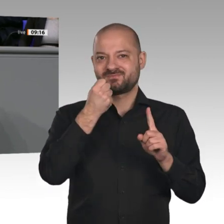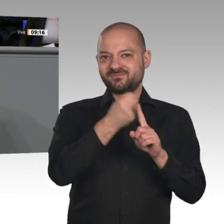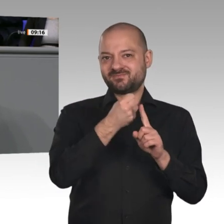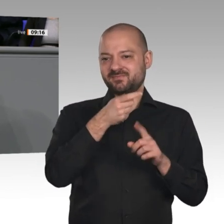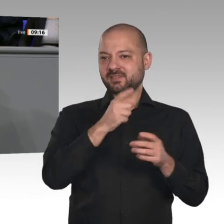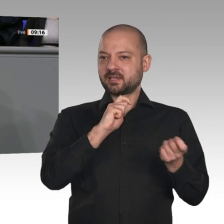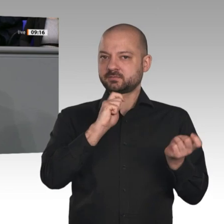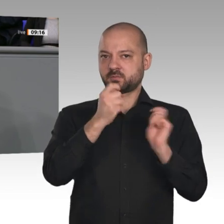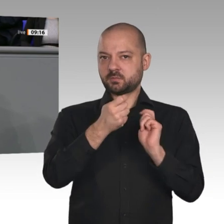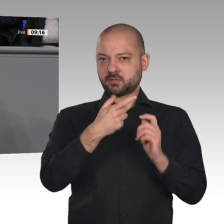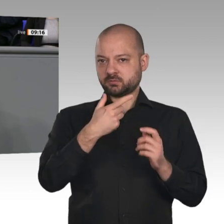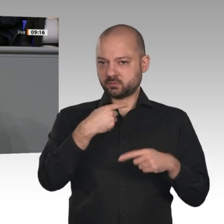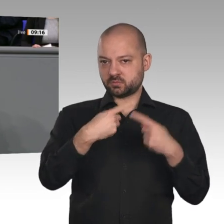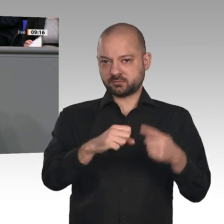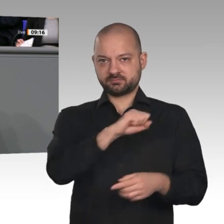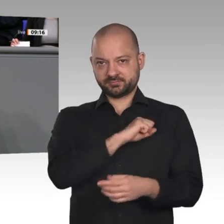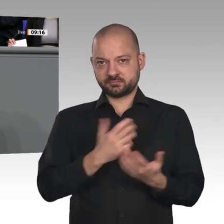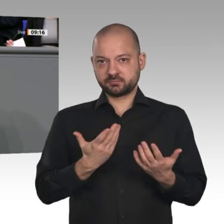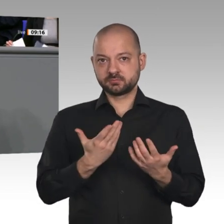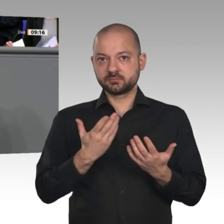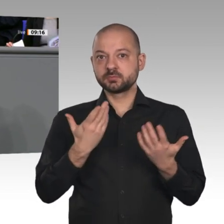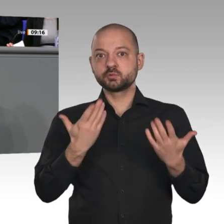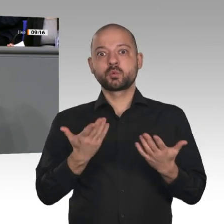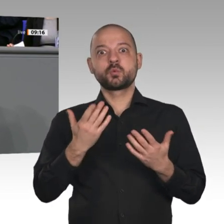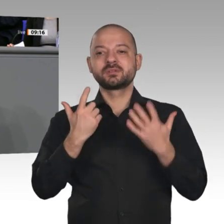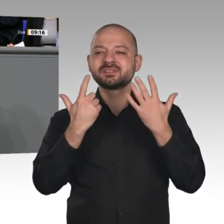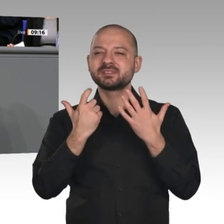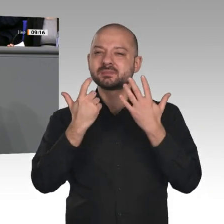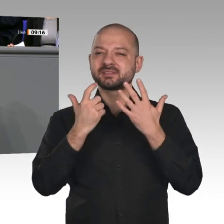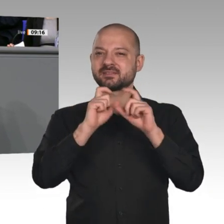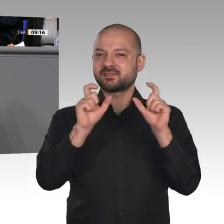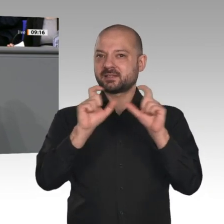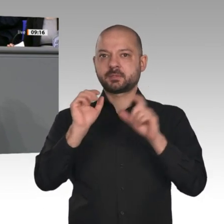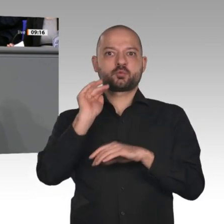dem Projekt „Gaia-X“, das eine europäische, verlässliche und souveräne Dateninfrastruktur